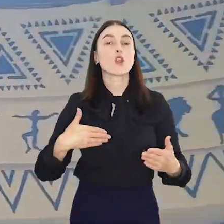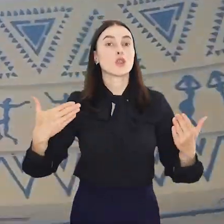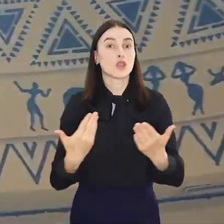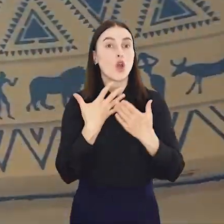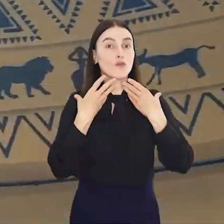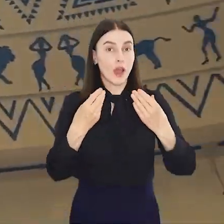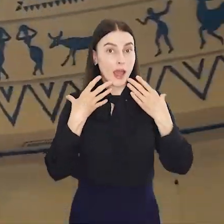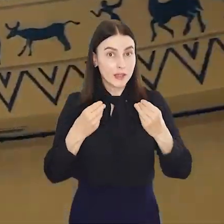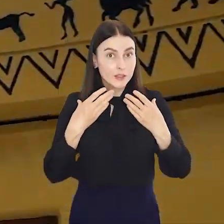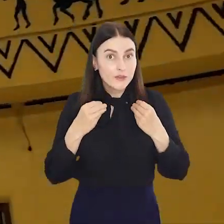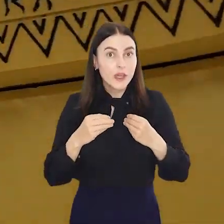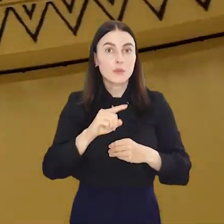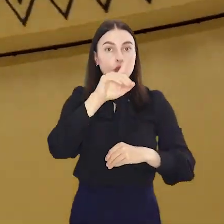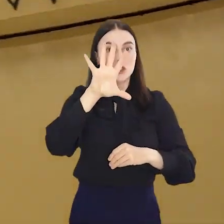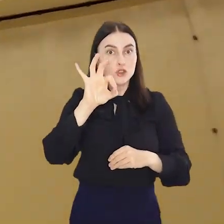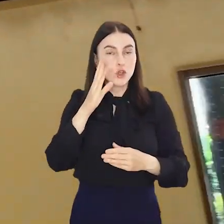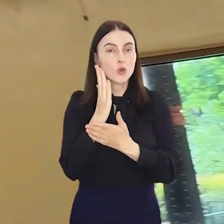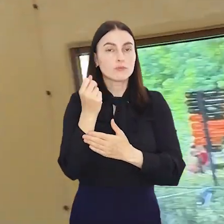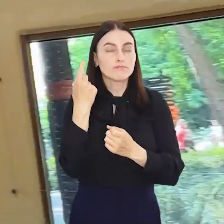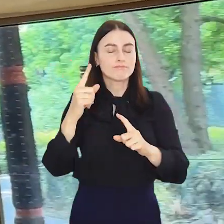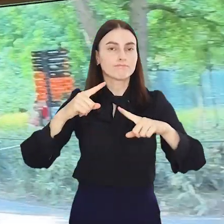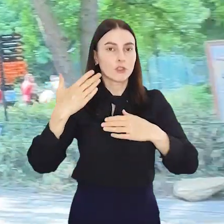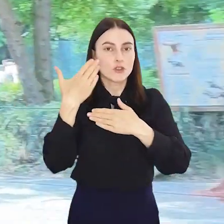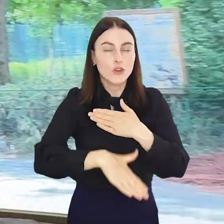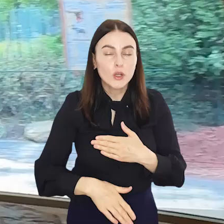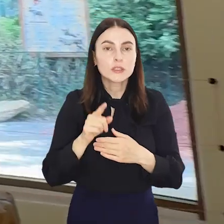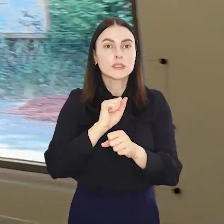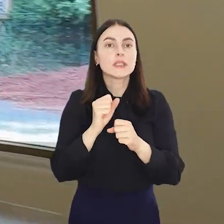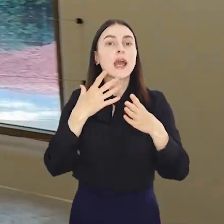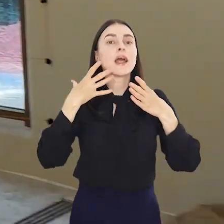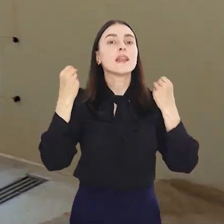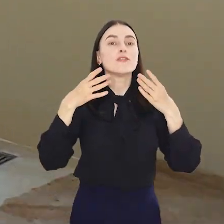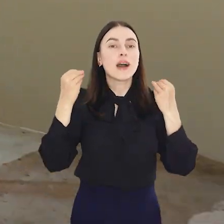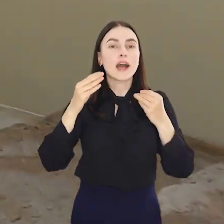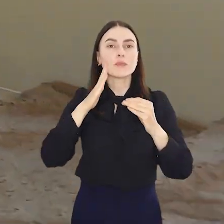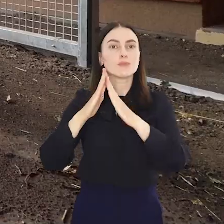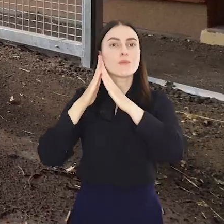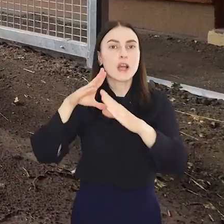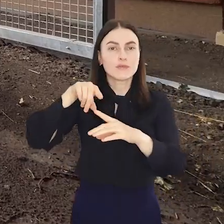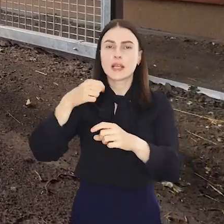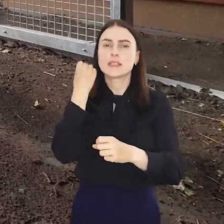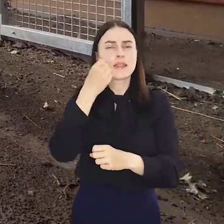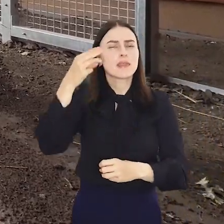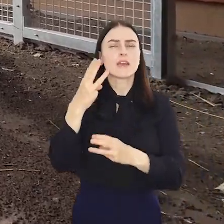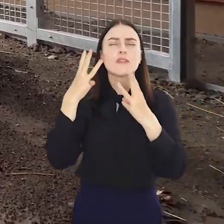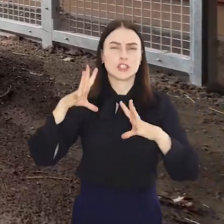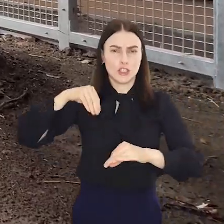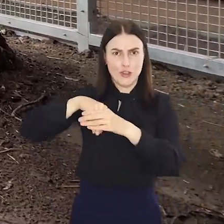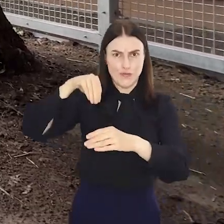Nowa lwiarnia we Wrocławskim Ogrodzie Zoologicznym coraz bliżej. Lwiarnia to najważniejsza inwestycja tego roku w ZOO Wrocław.